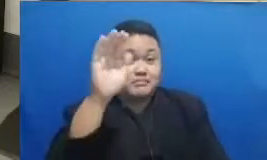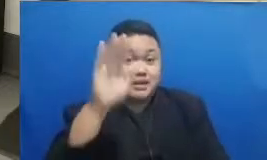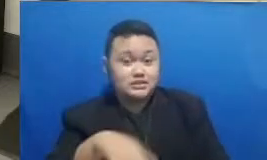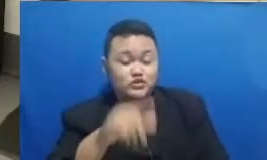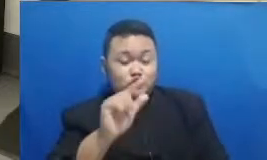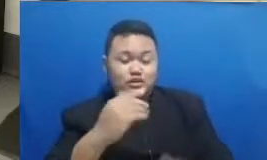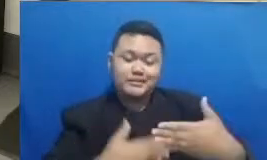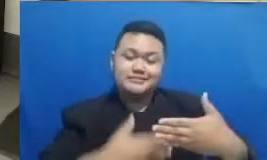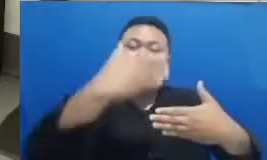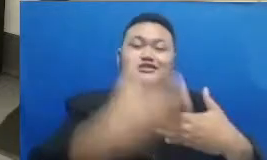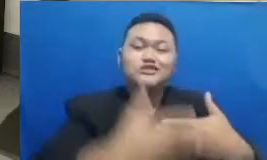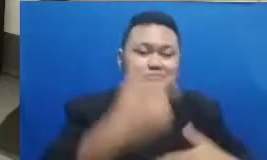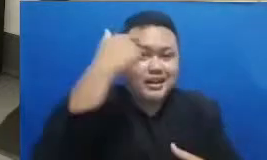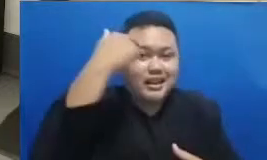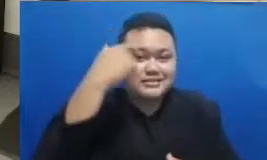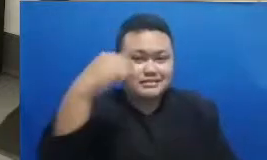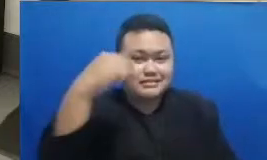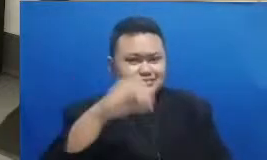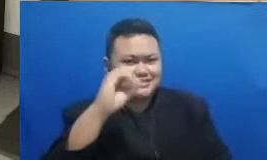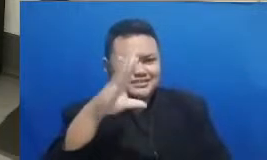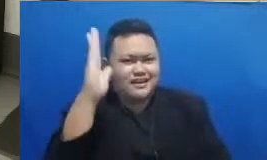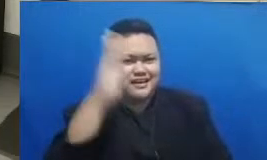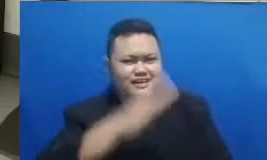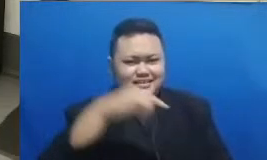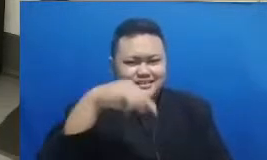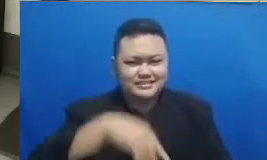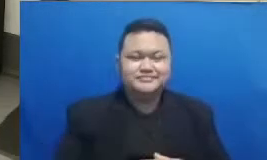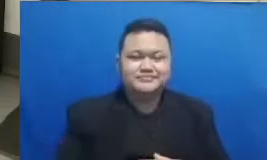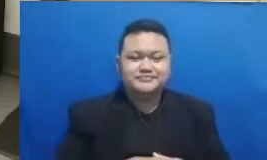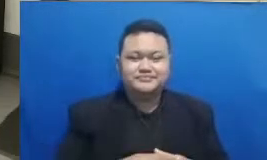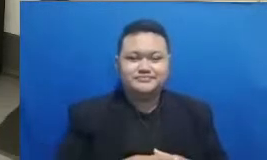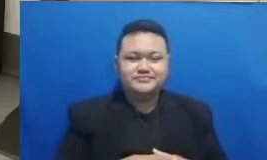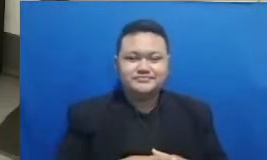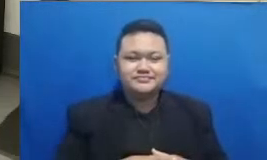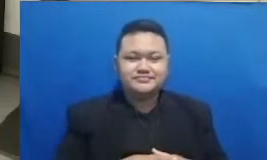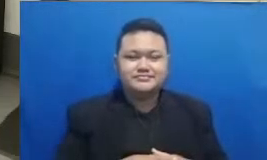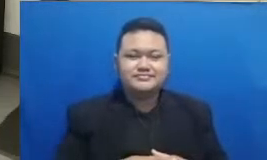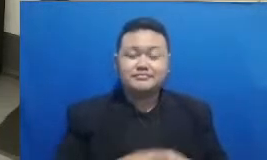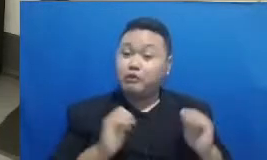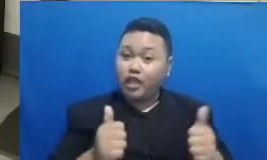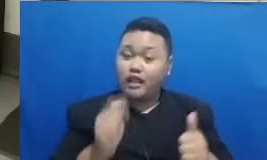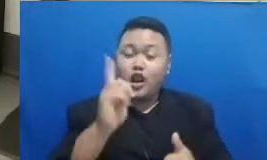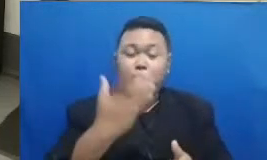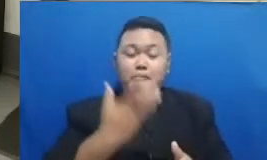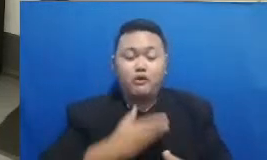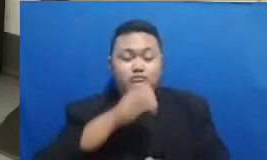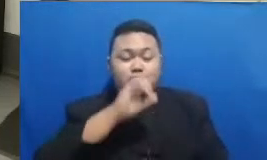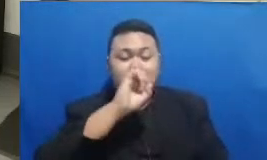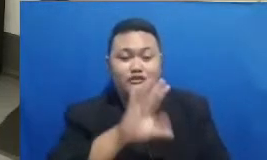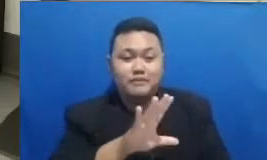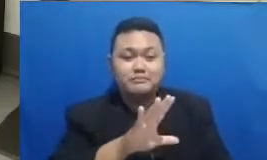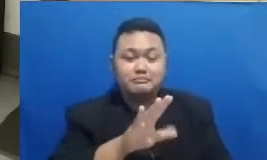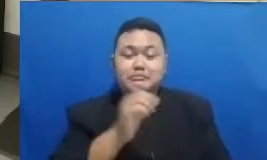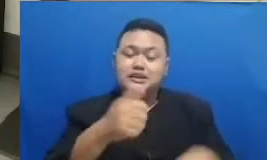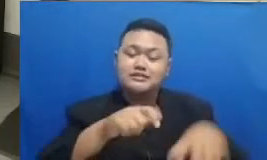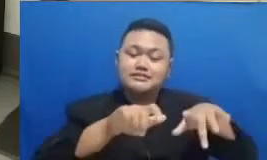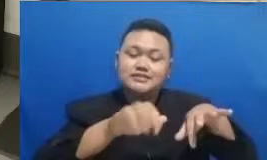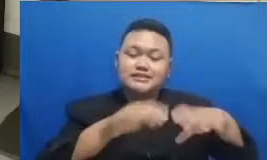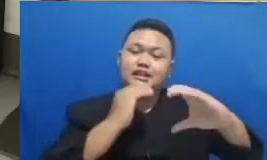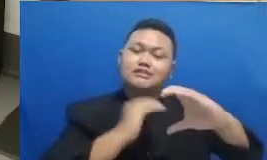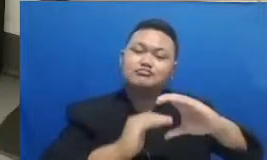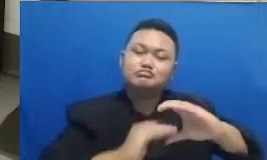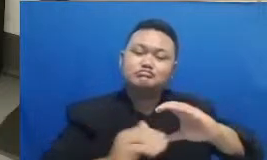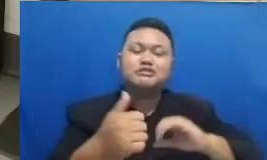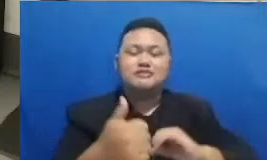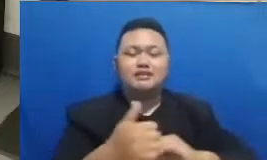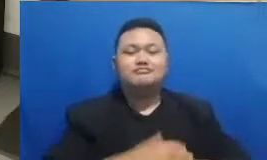pada siang hari ini Oke boleh kalau misalnya mau menjawab saya di cat YouTube di yang sedang Bapak